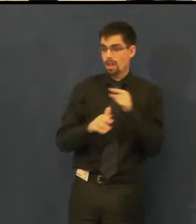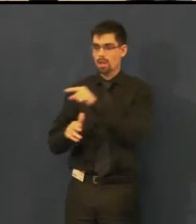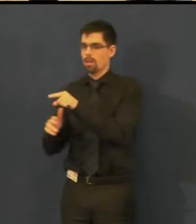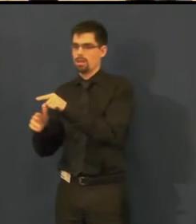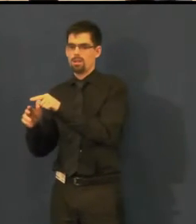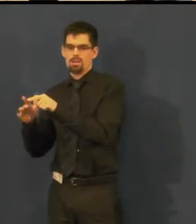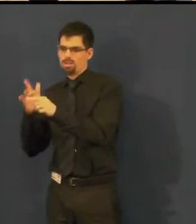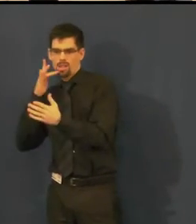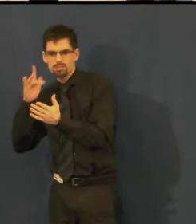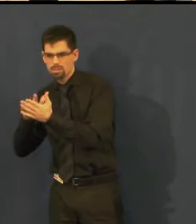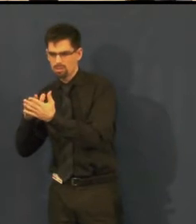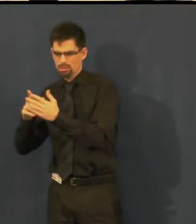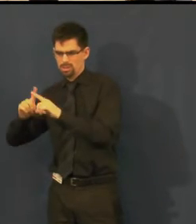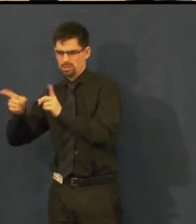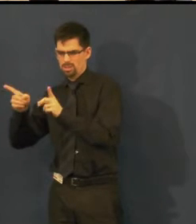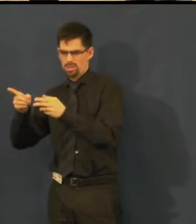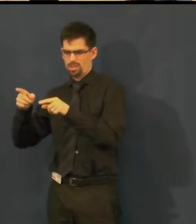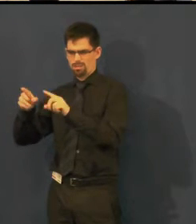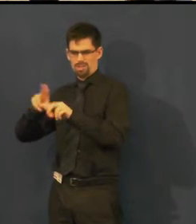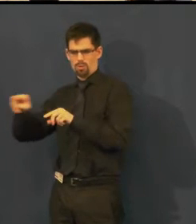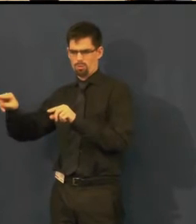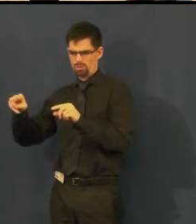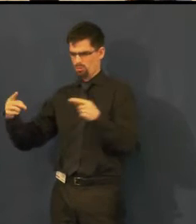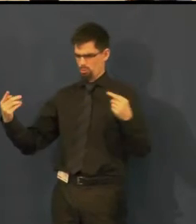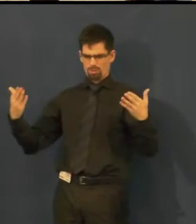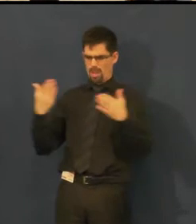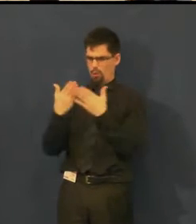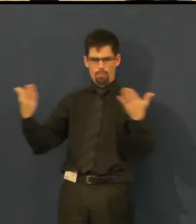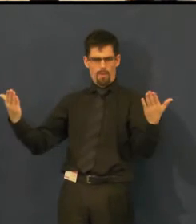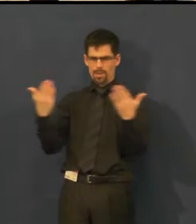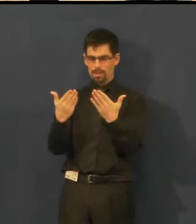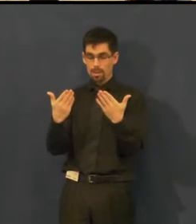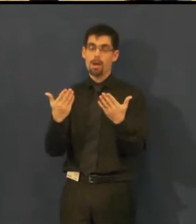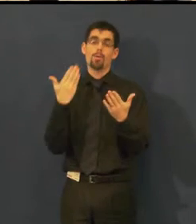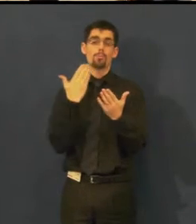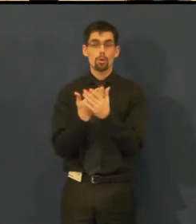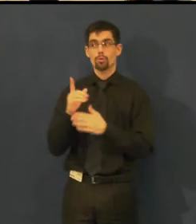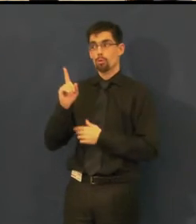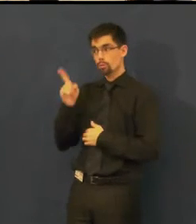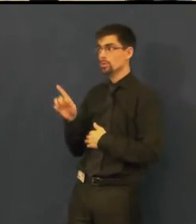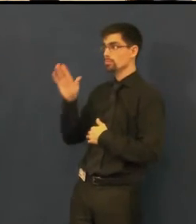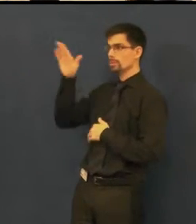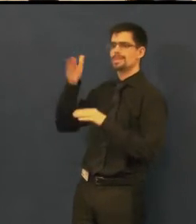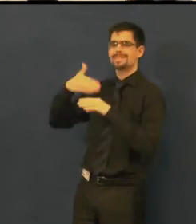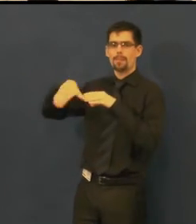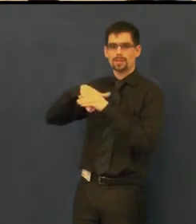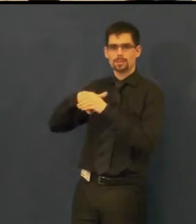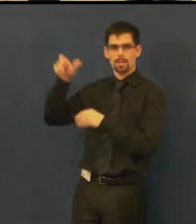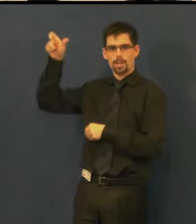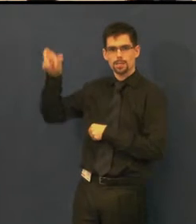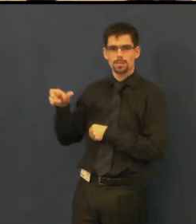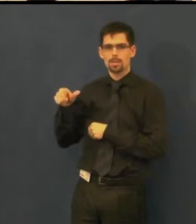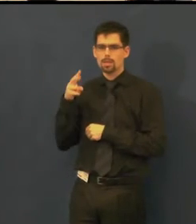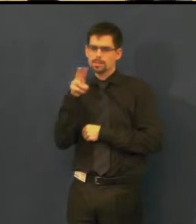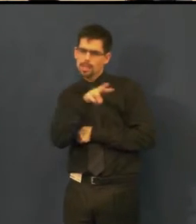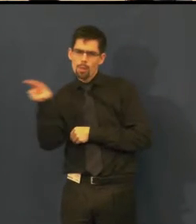aby vy jako návštěvník jste si přečetl co máte, správně jste se posouval v ději,